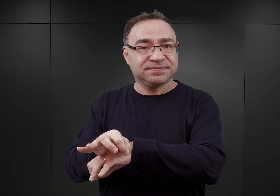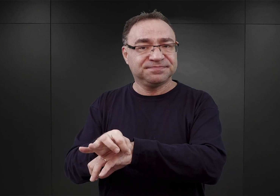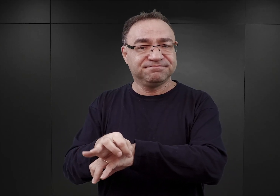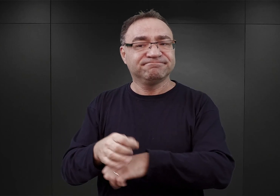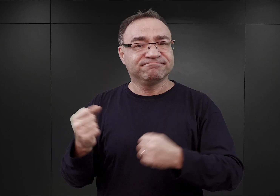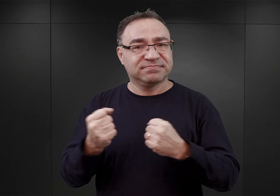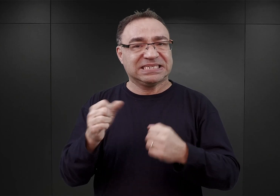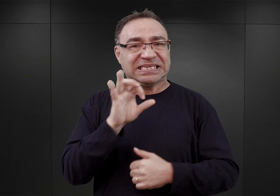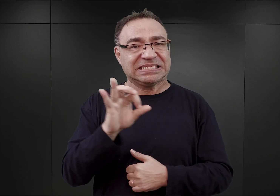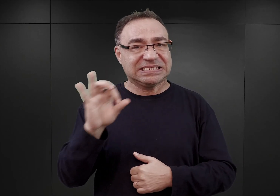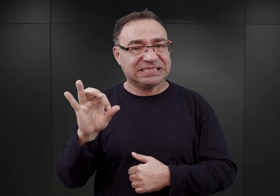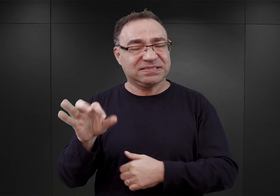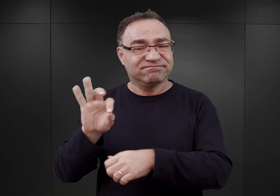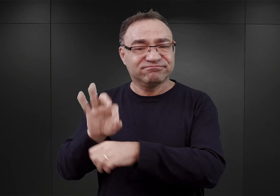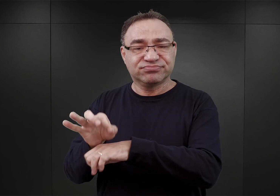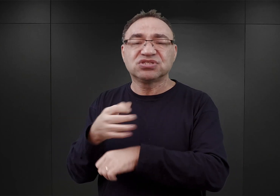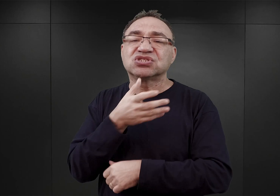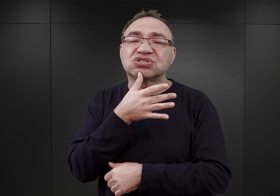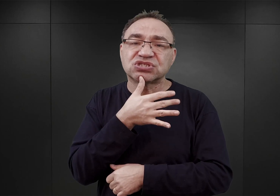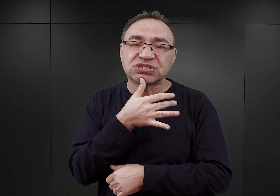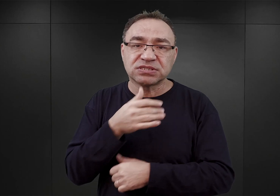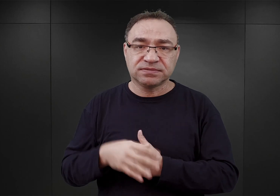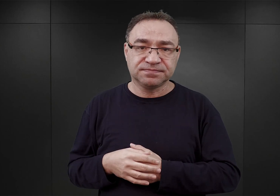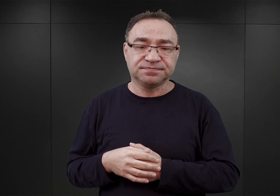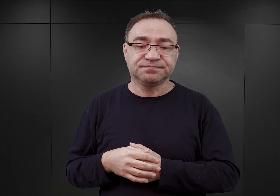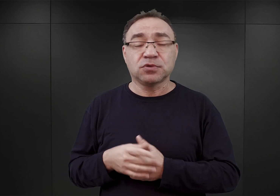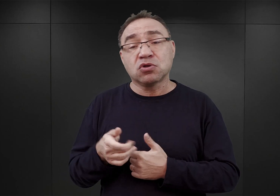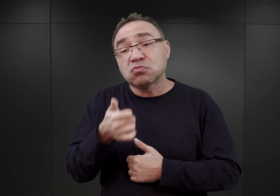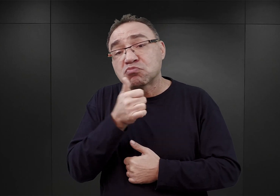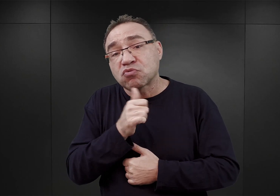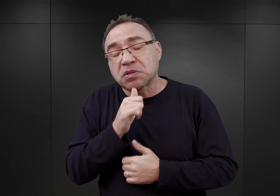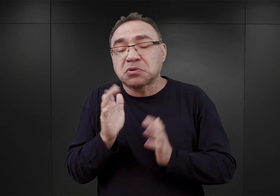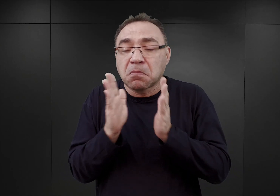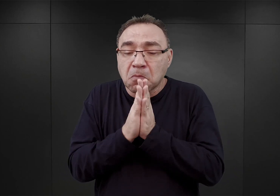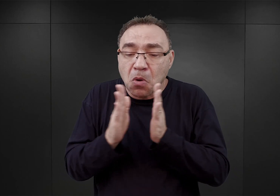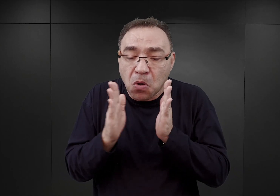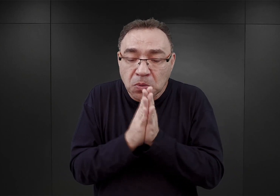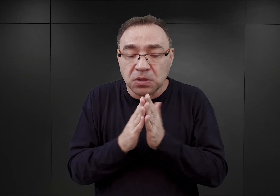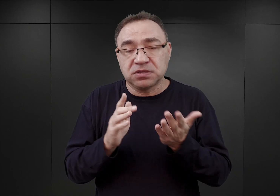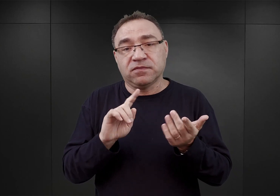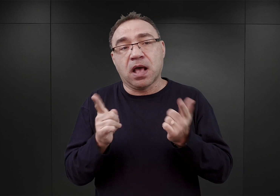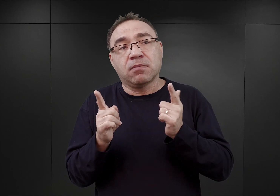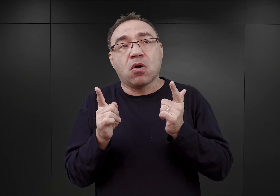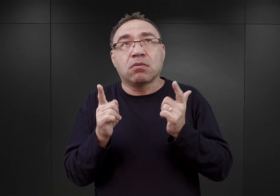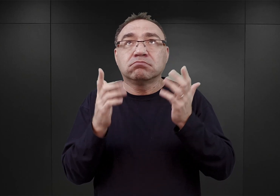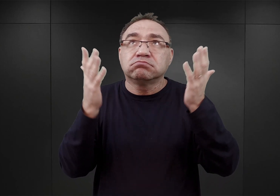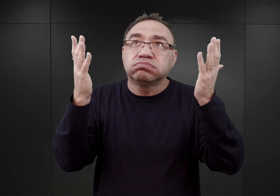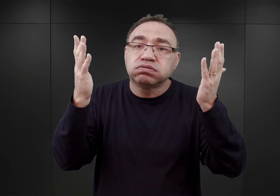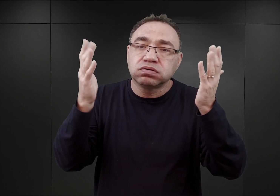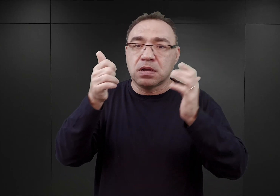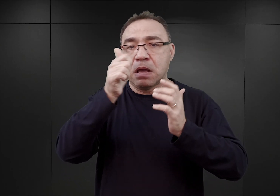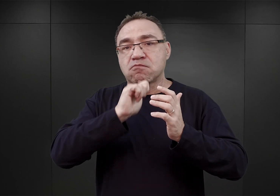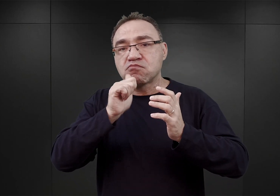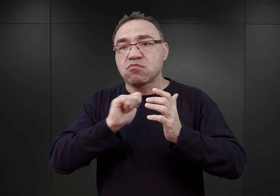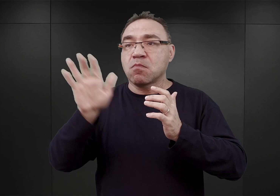zwłaszcza Żydzi, którzy w jakiś sposób poprzez modły czy przez pewne gesty, które wskazywały na odwoływanie się do Boga,